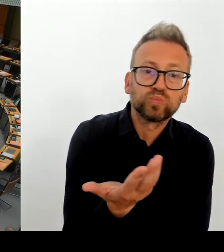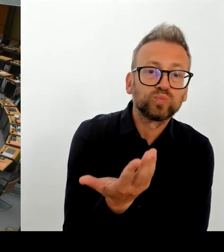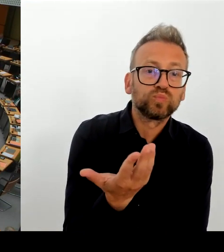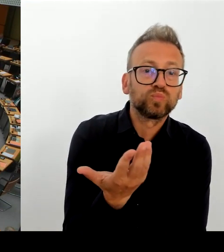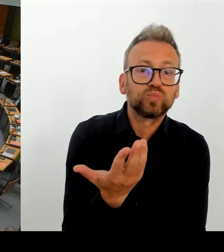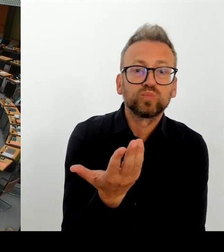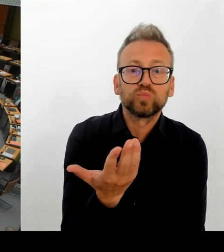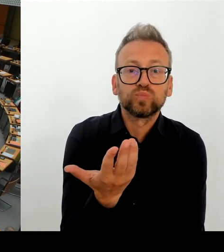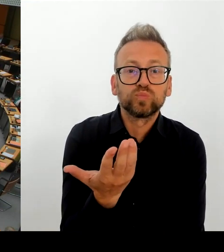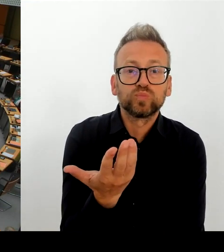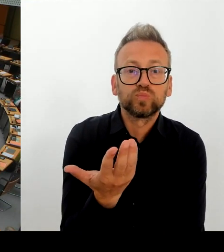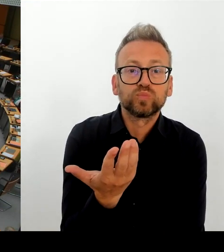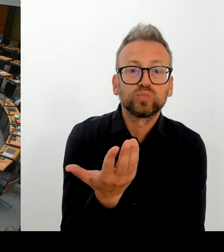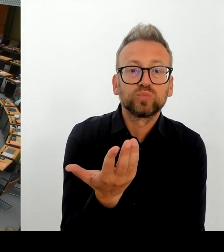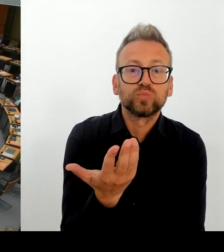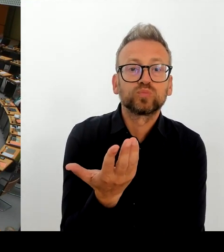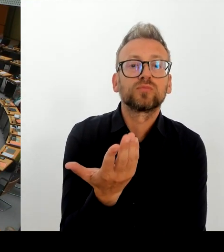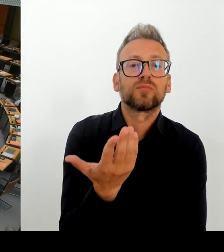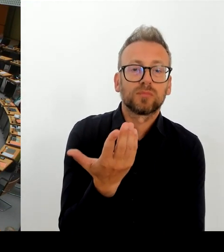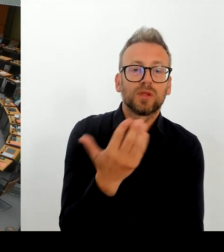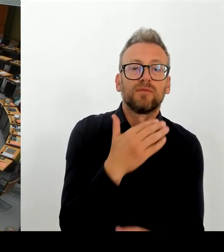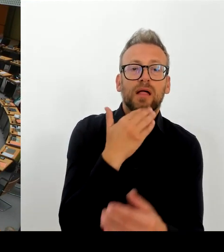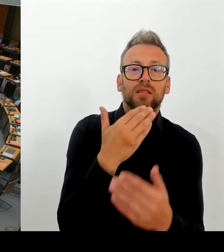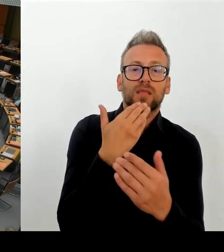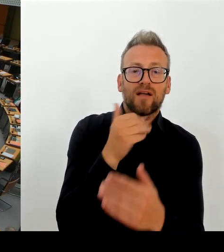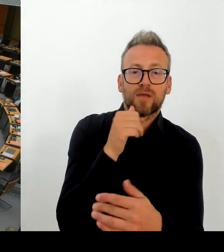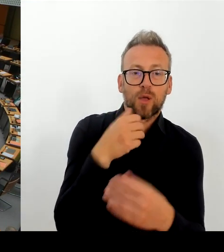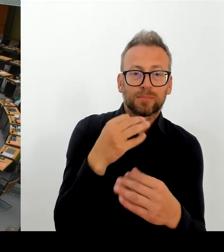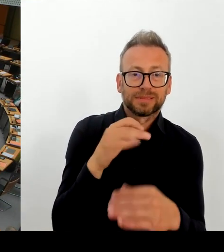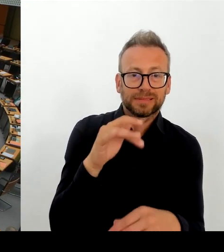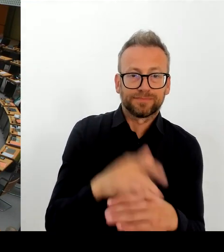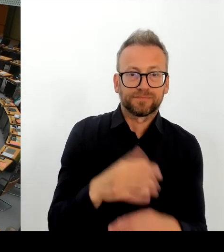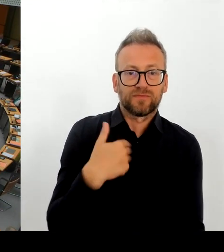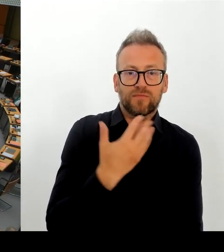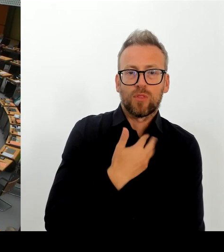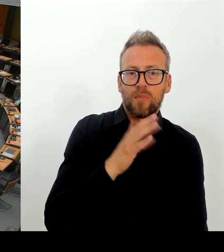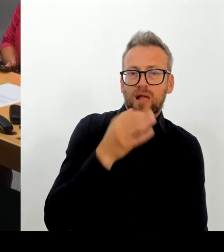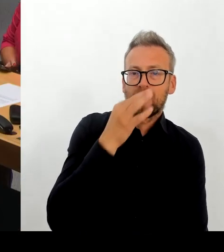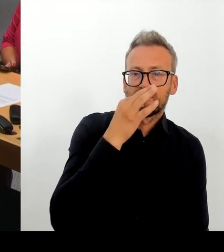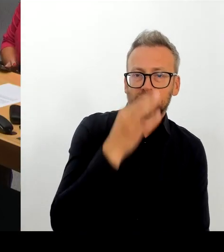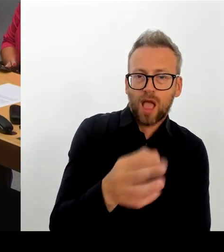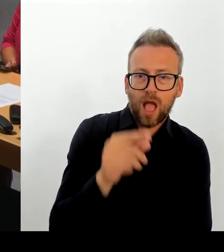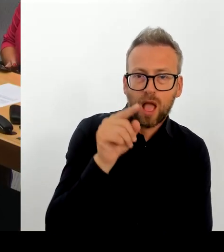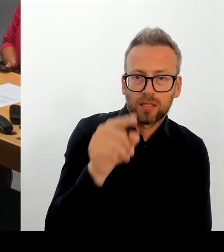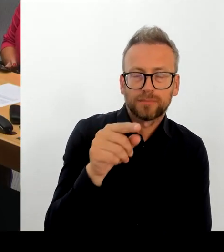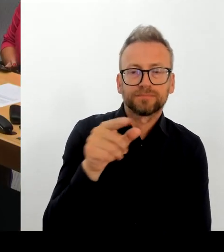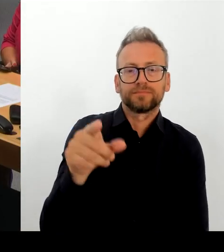(Rednerwechsel) Herr Regierender Bürgermeister, bitte schön. (Rednerwechsel) Frau Präsidentin! Meine Damen und Herren! Herr Abgeordneter!